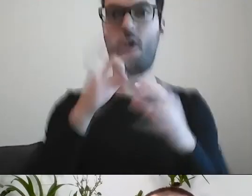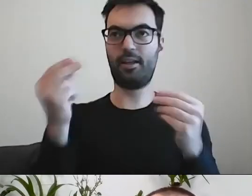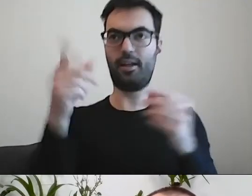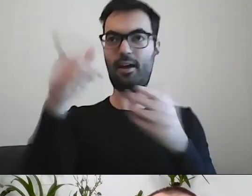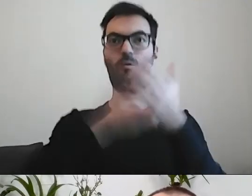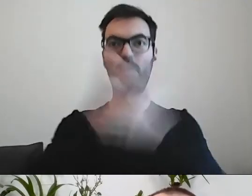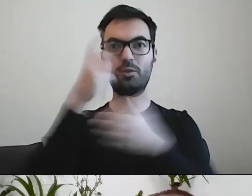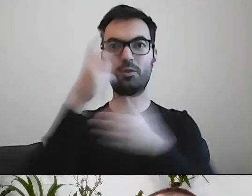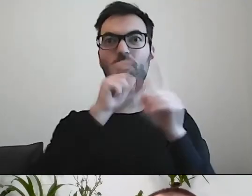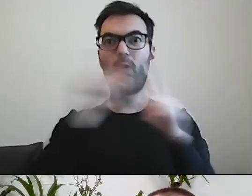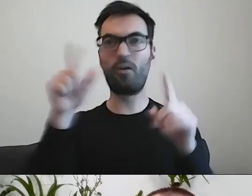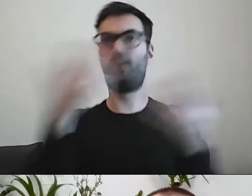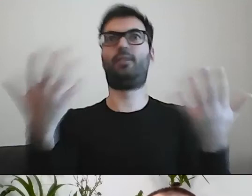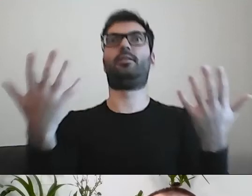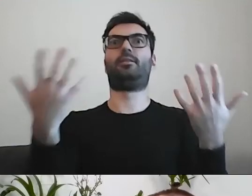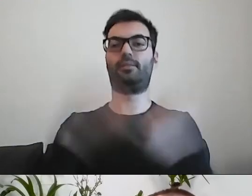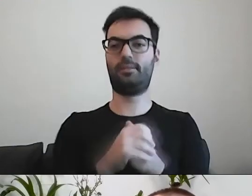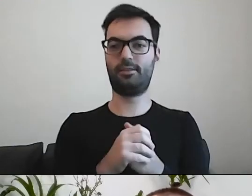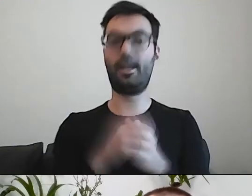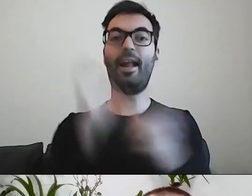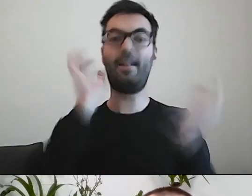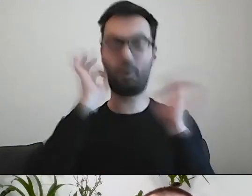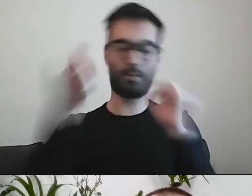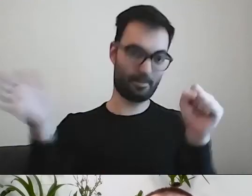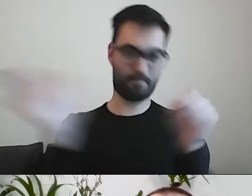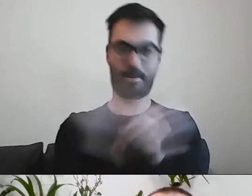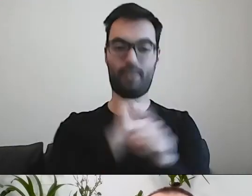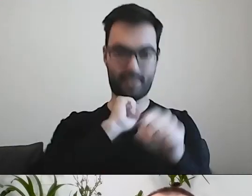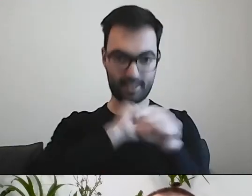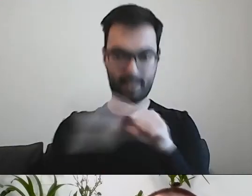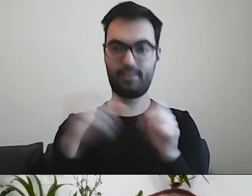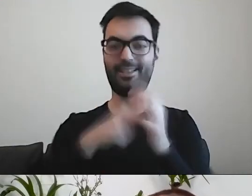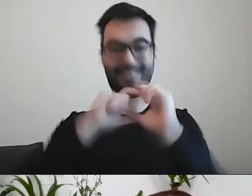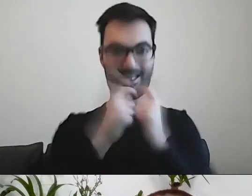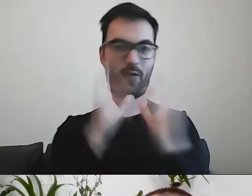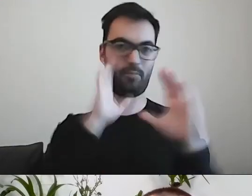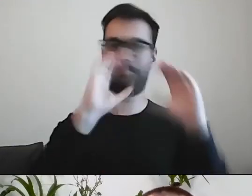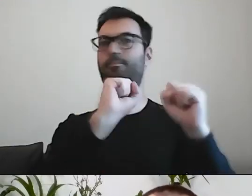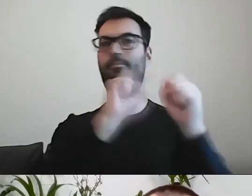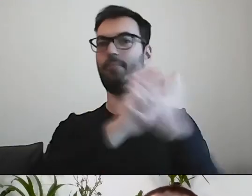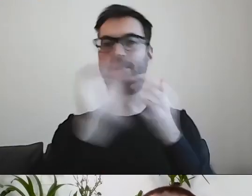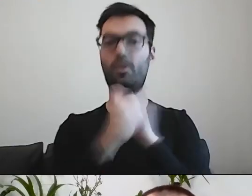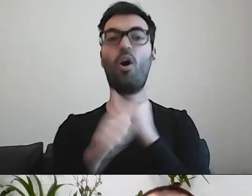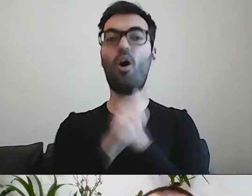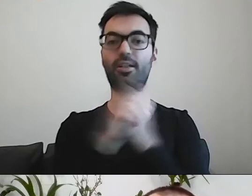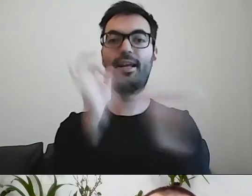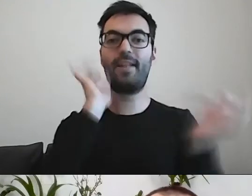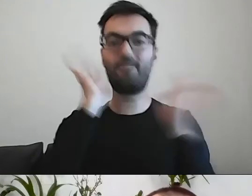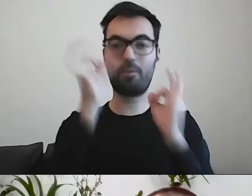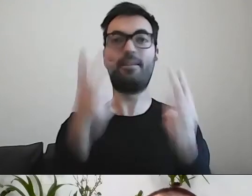Została cała informacja. To też ważny element prostego pisania. Nie możemy wyrzucić niczego, co istotne merytorycznie.